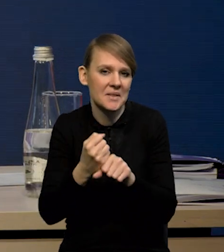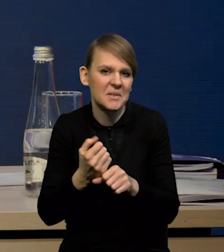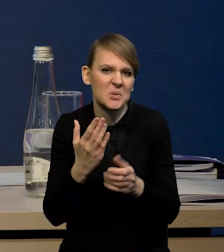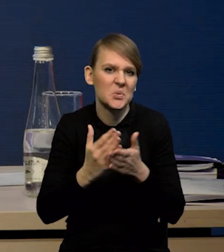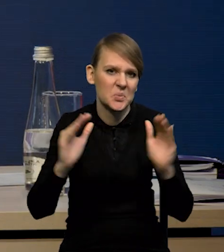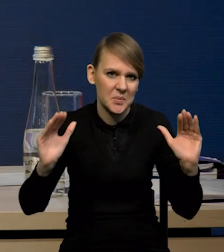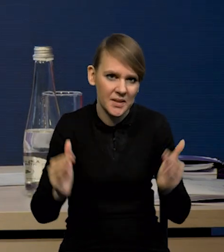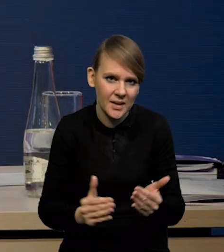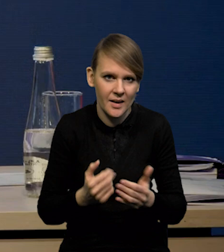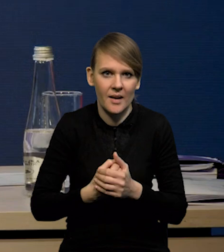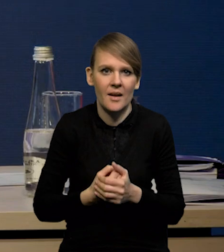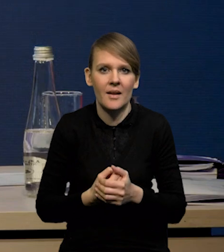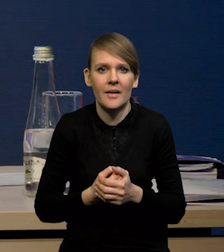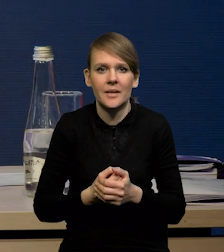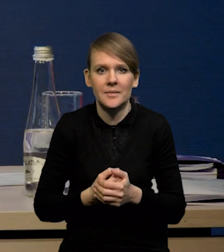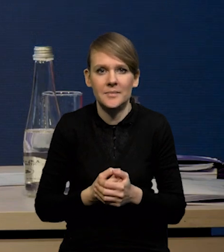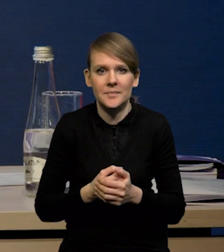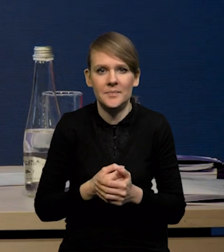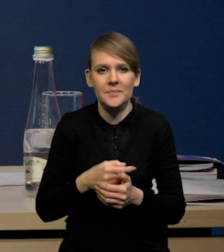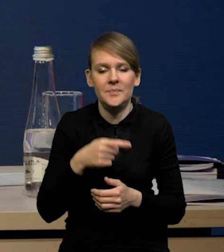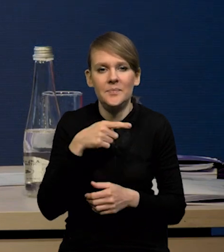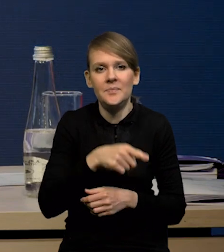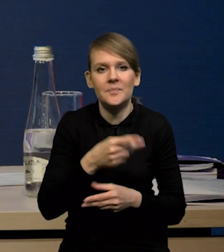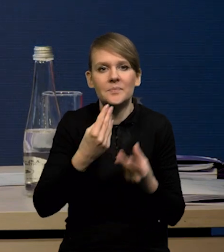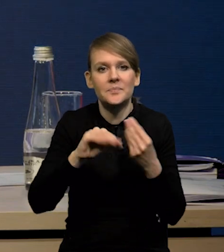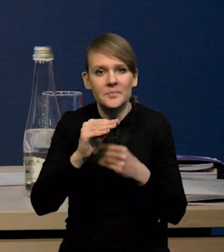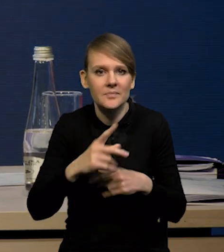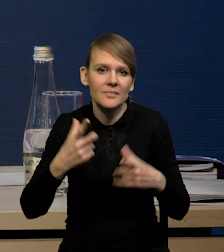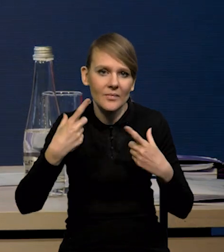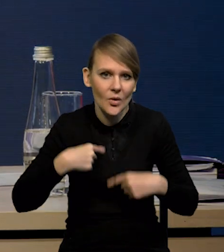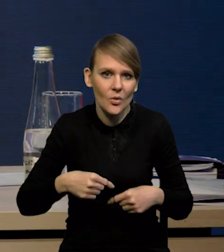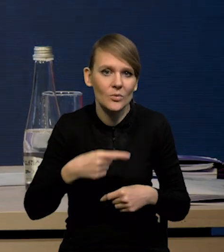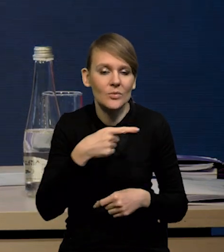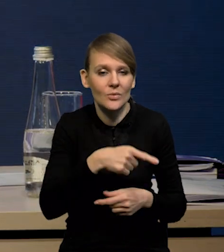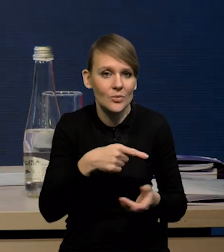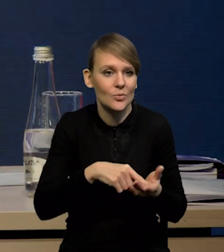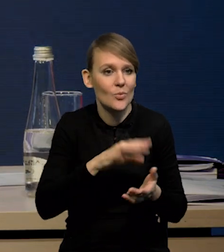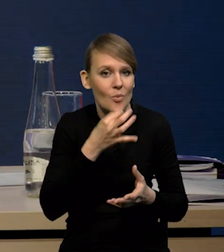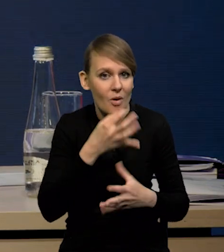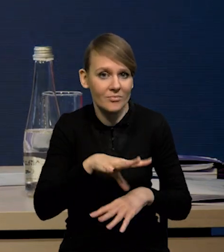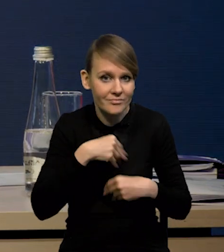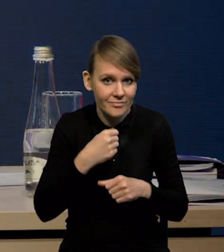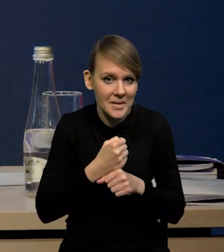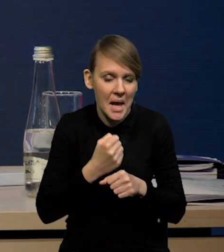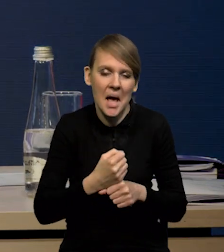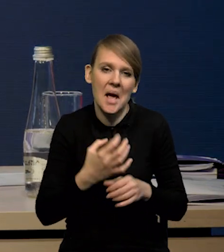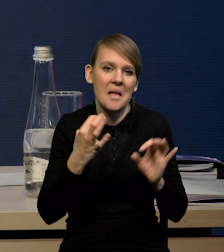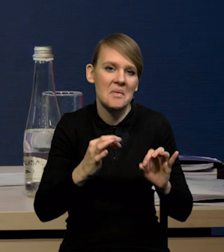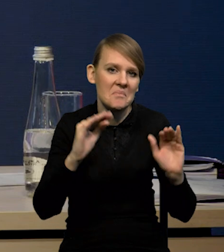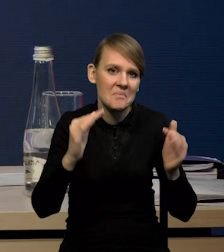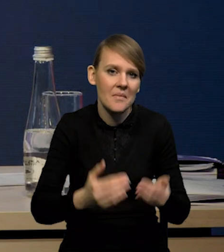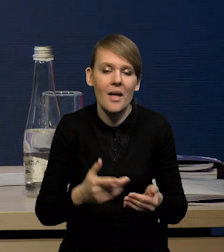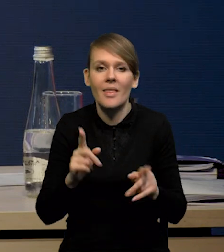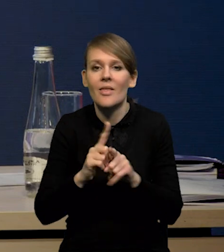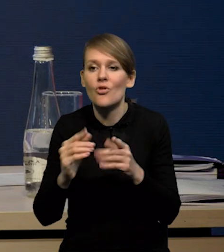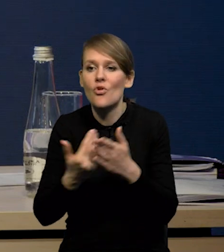i z tego powodu większa część tych osób jest przyjmowana do pracy. Coraz mniej pojawia się nowych bezrobotnych.